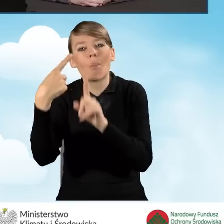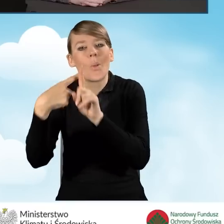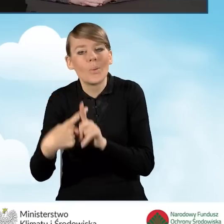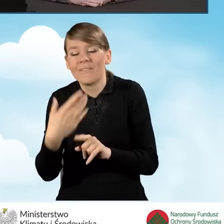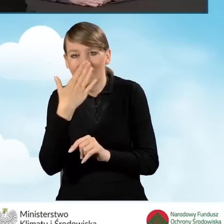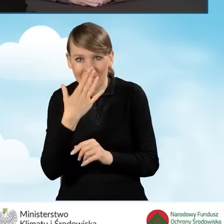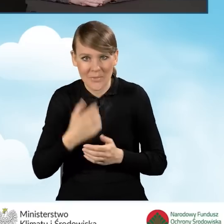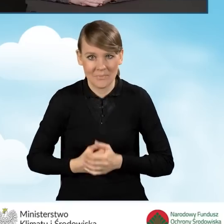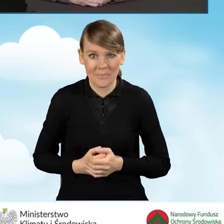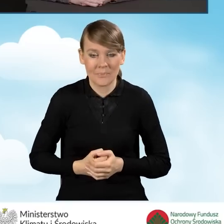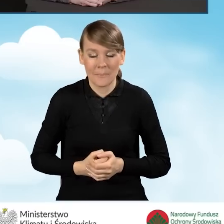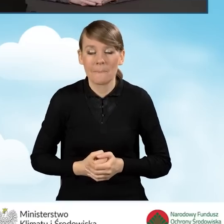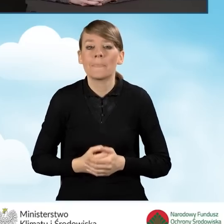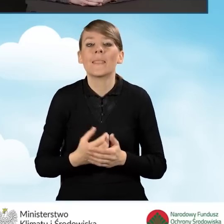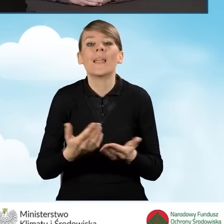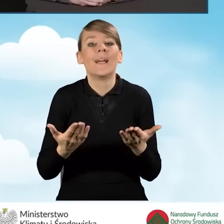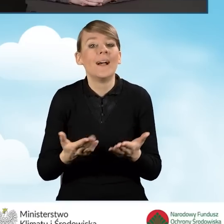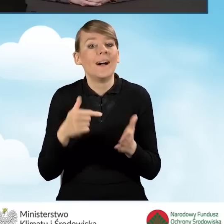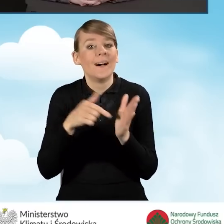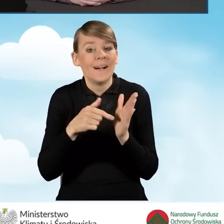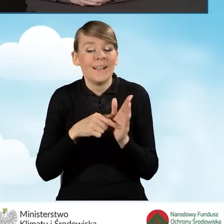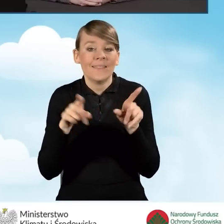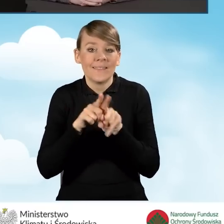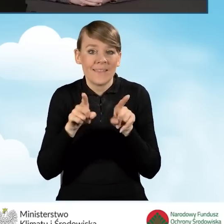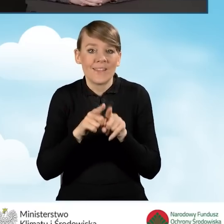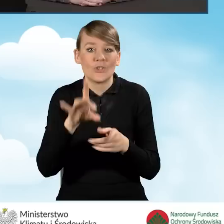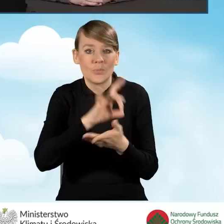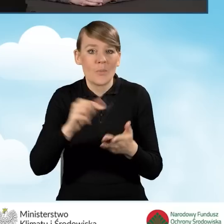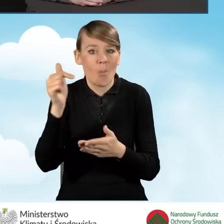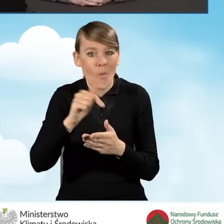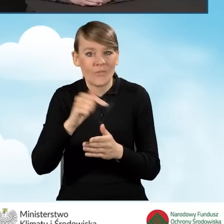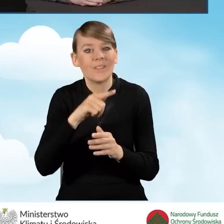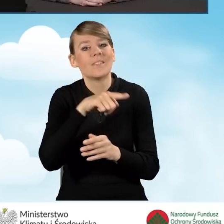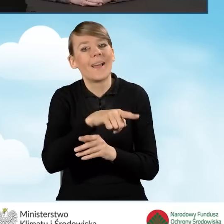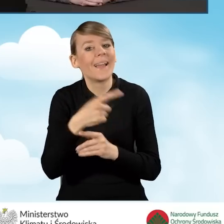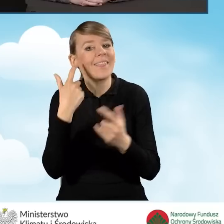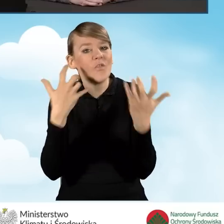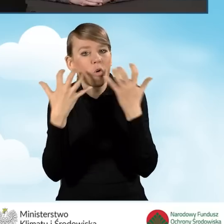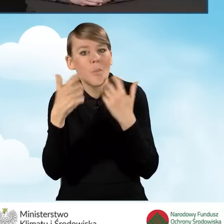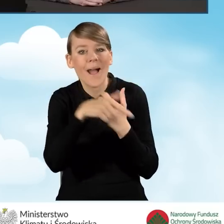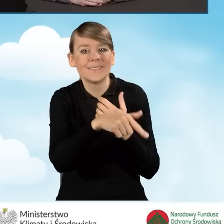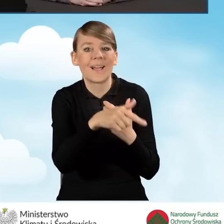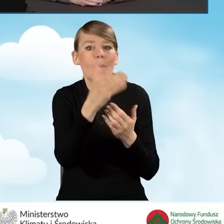Informacje o programie Czyste Powietrze gmina powinna umieszczać na swojej stronie internetowej także,